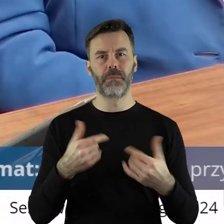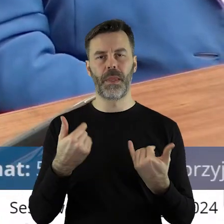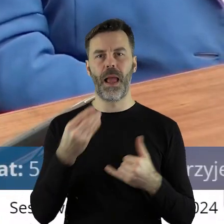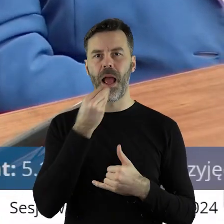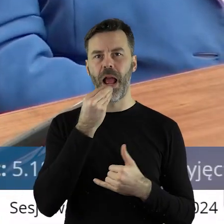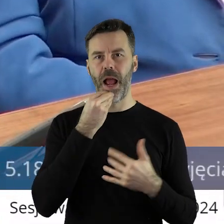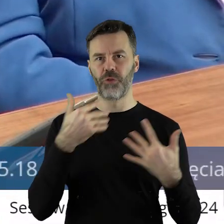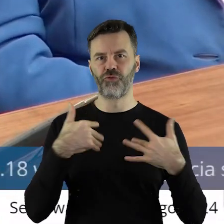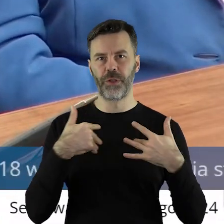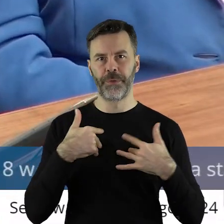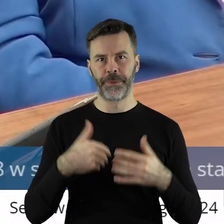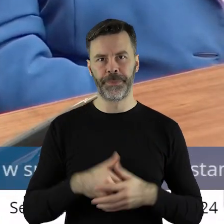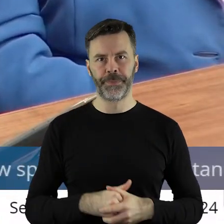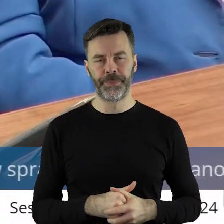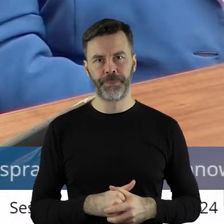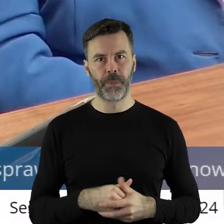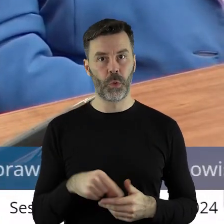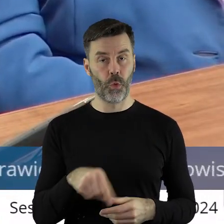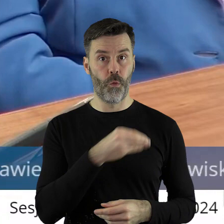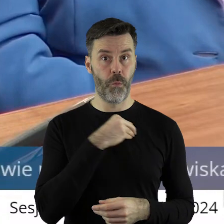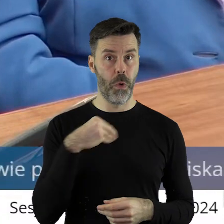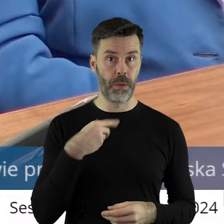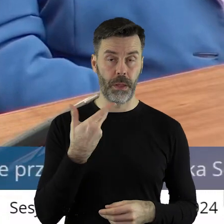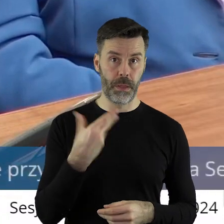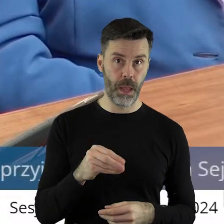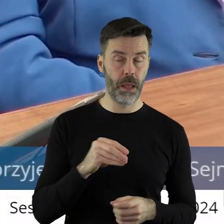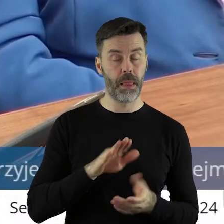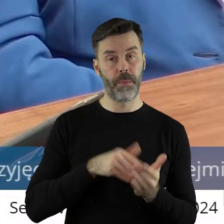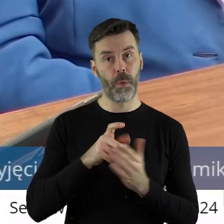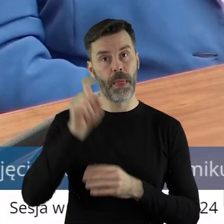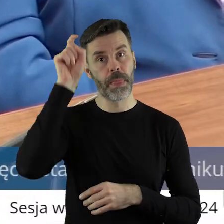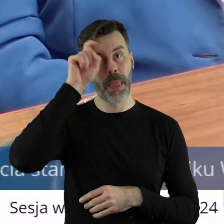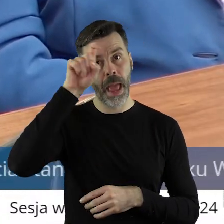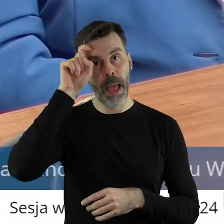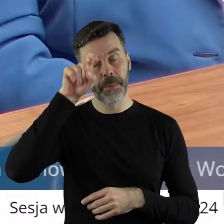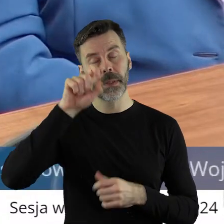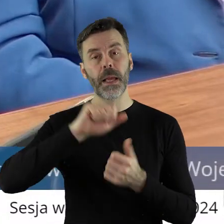rzeczy wytwarzane niekoniecznie w Polsce, bo może w Niemczech, czy może we Francji,